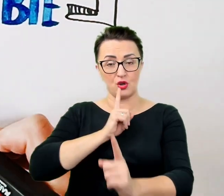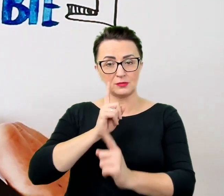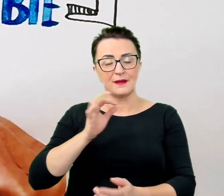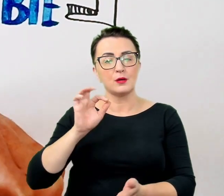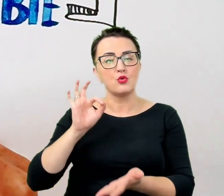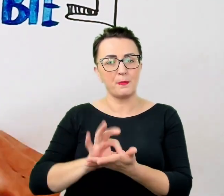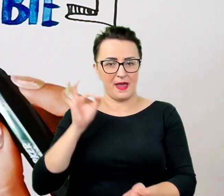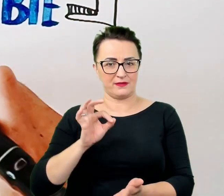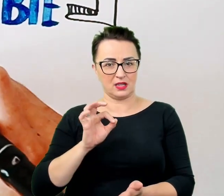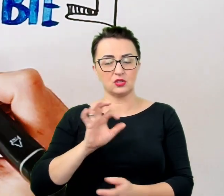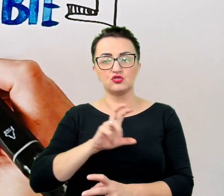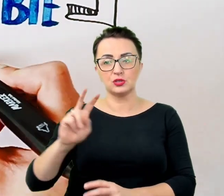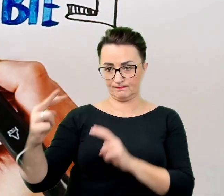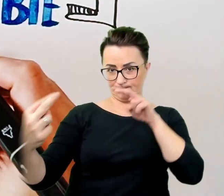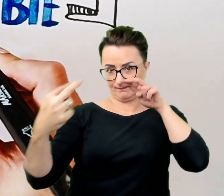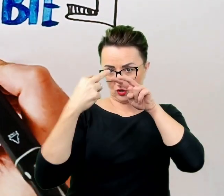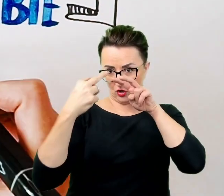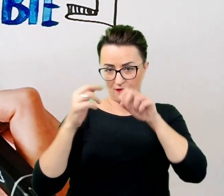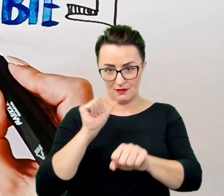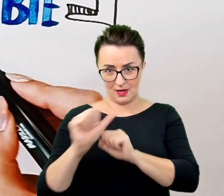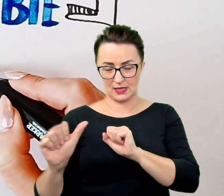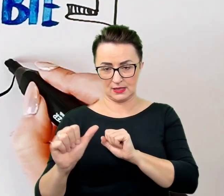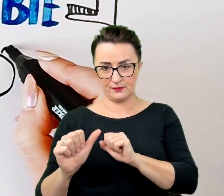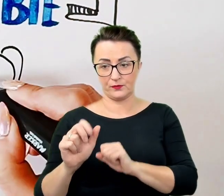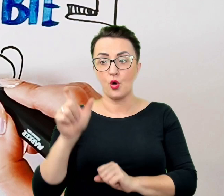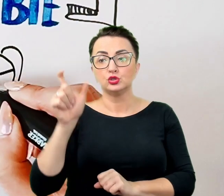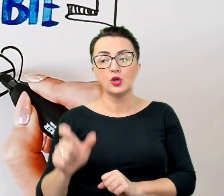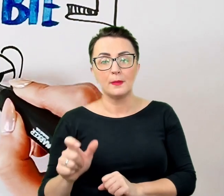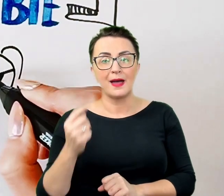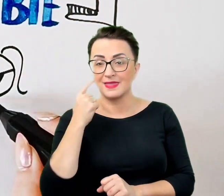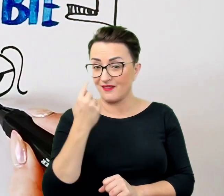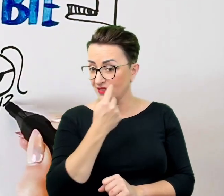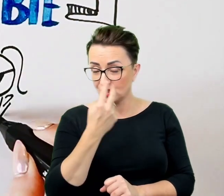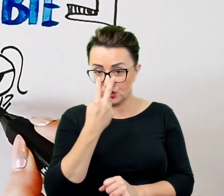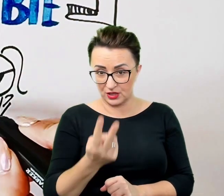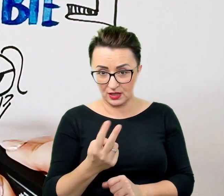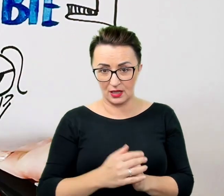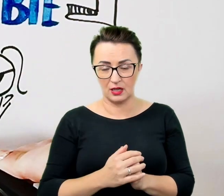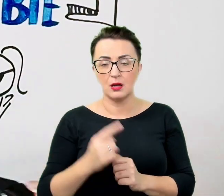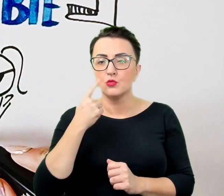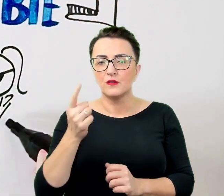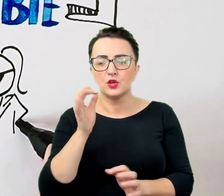W przypadku osoby, która nie widzi, podaje się precyzyjne wskazówki. Nie "uważaj", a "na podłodze stoi wiadro".